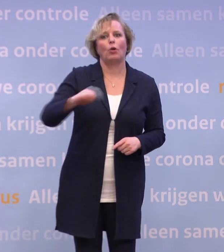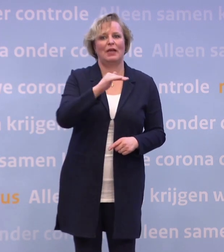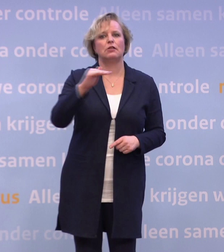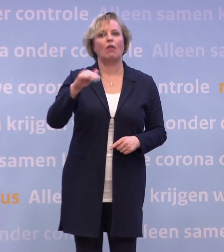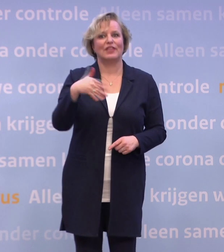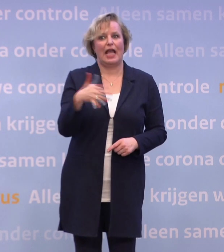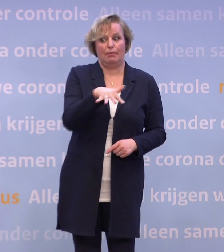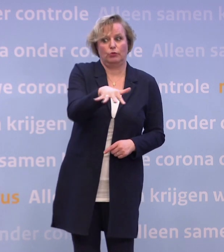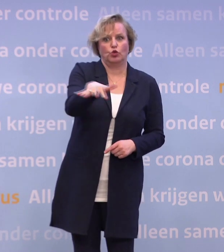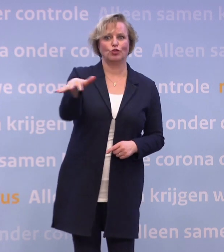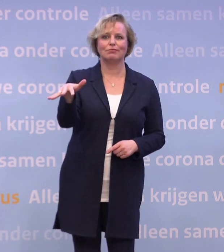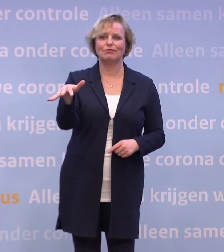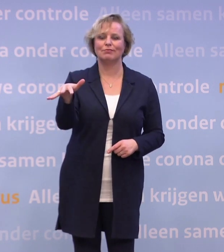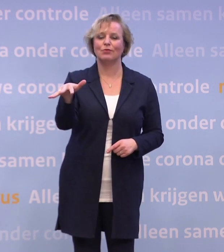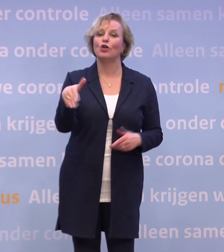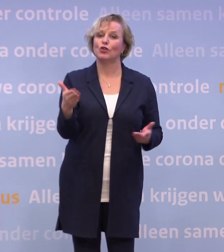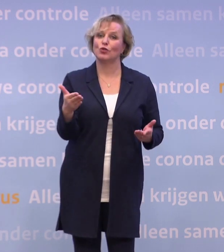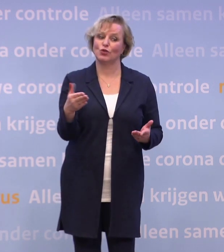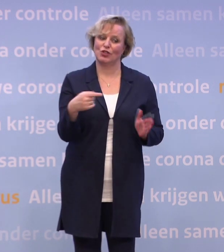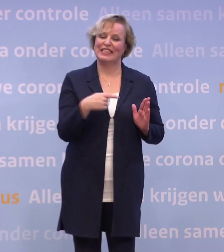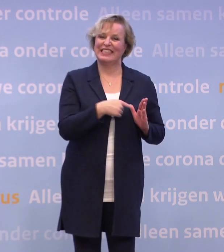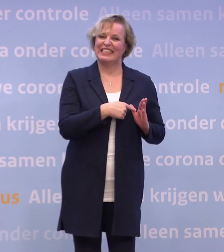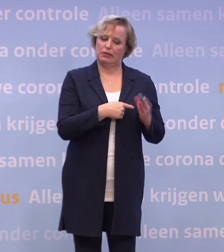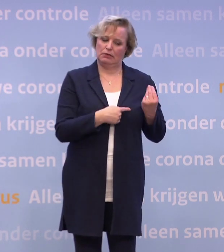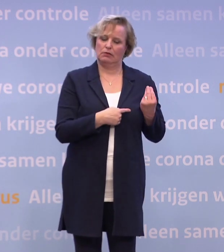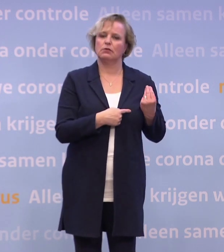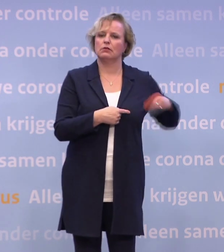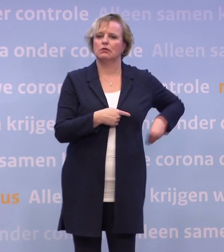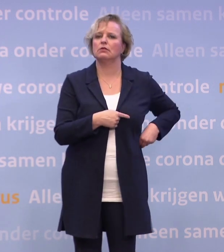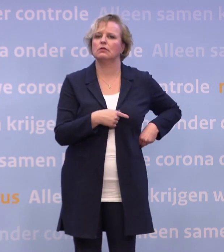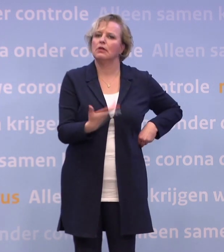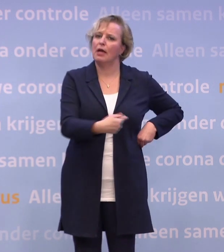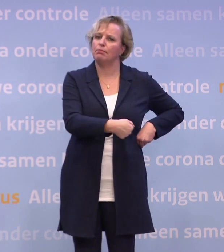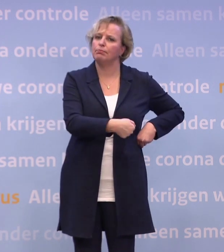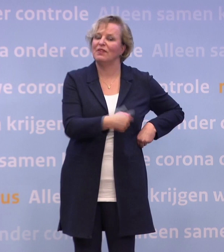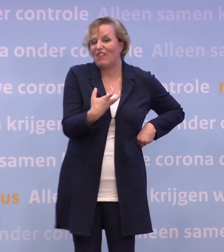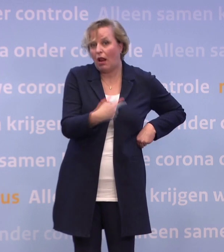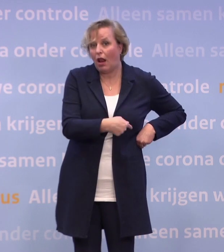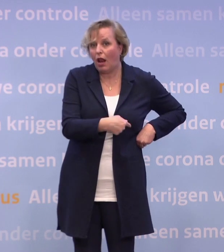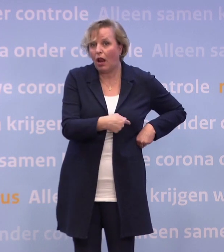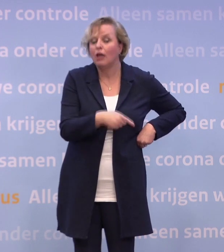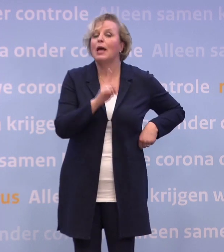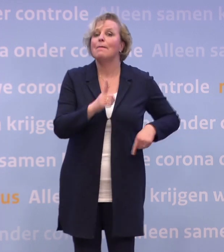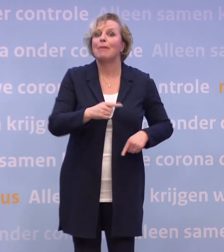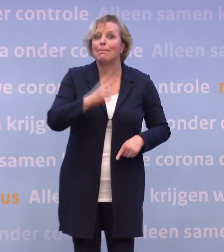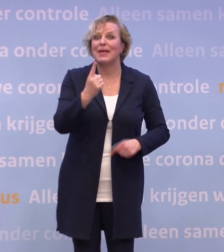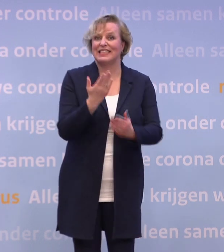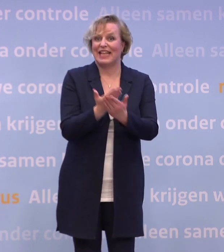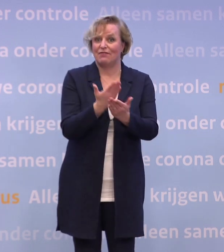Dus überhaupt is dit een instrument dat je graag in de gereedschapskist wilt hebben. Tegelijkertijd het meest effectieve voor de korte termijn...